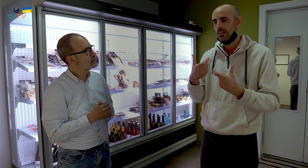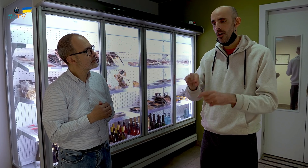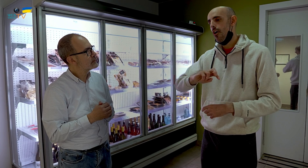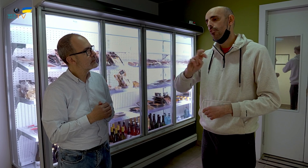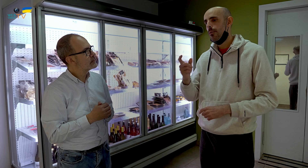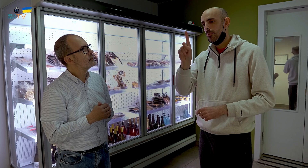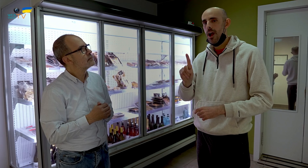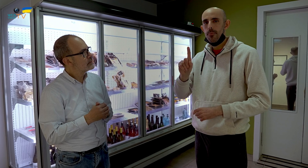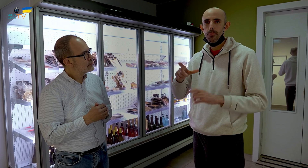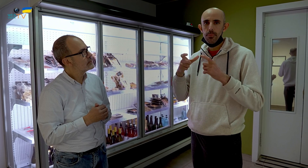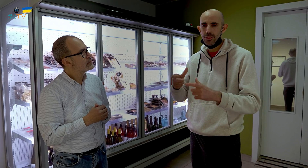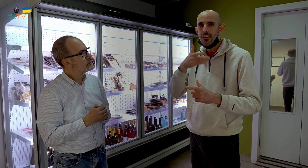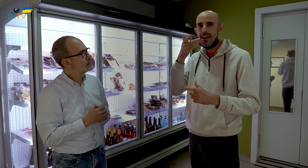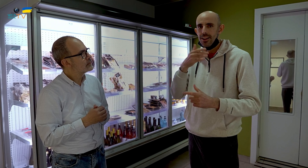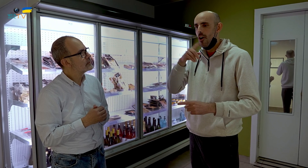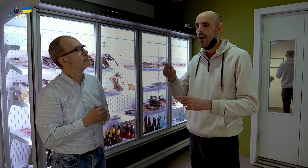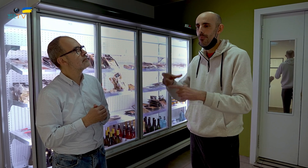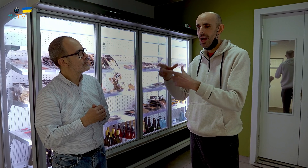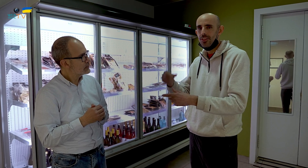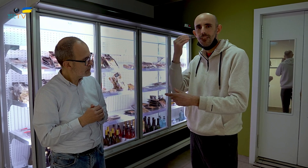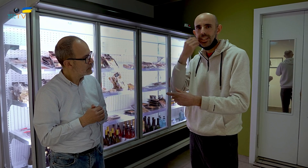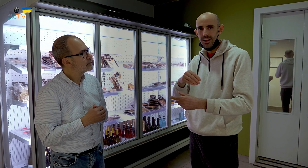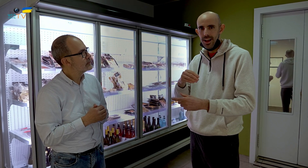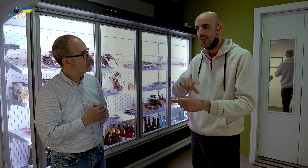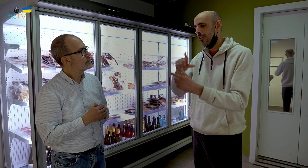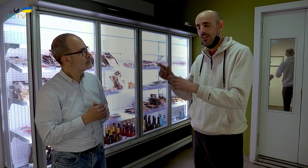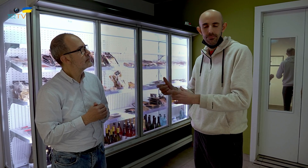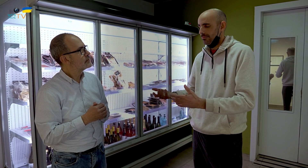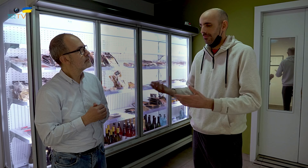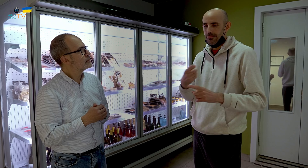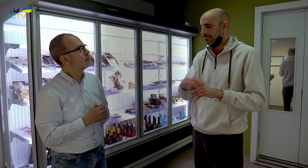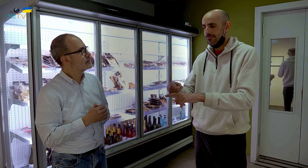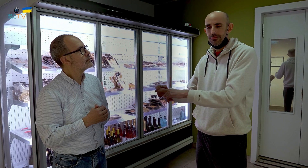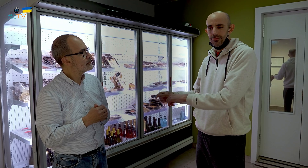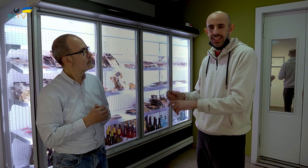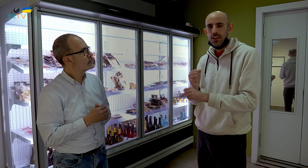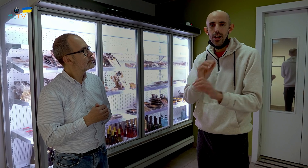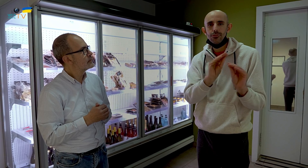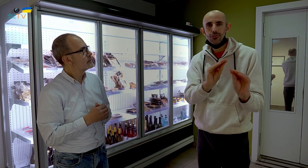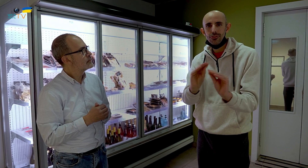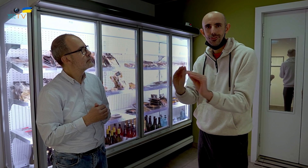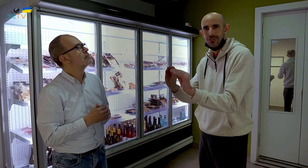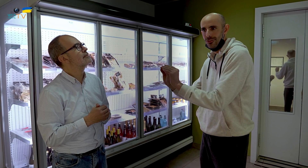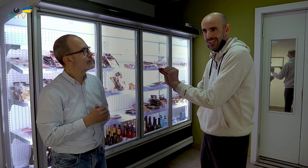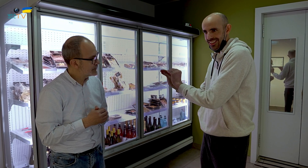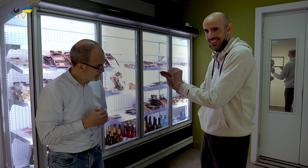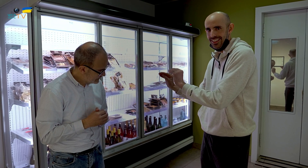primeros platos calientes, platos fríos, era muy variado. Cada uno tenía su trabajo.